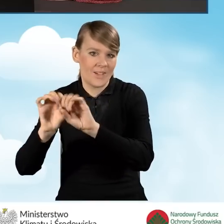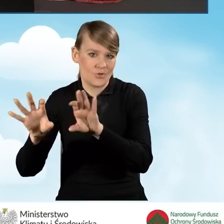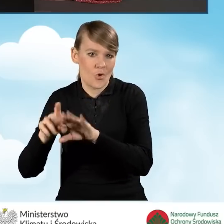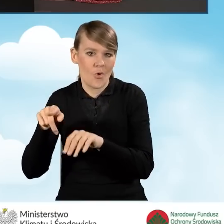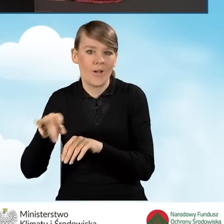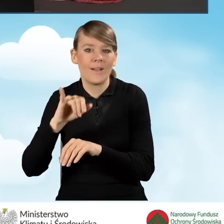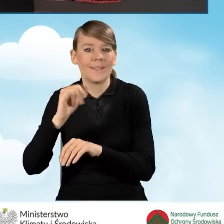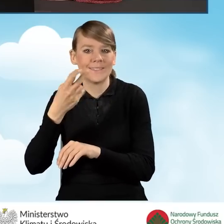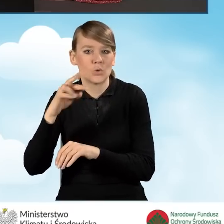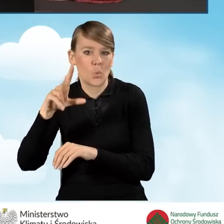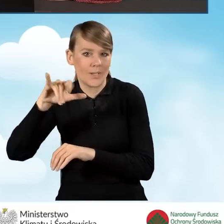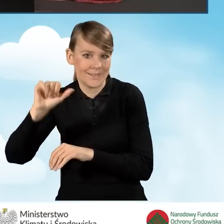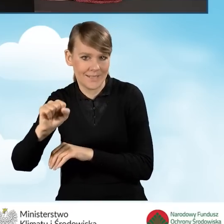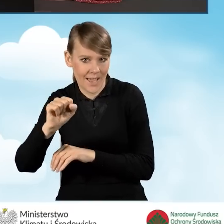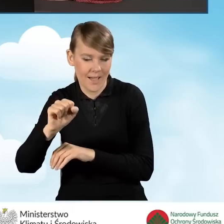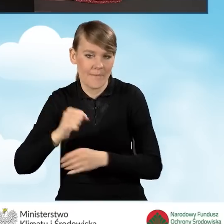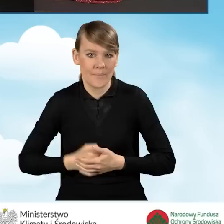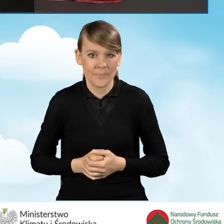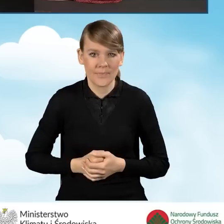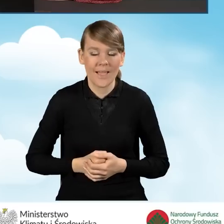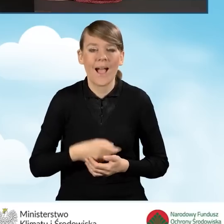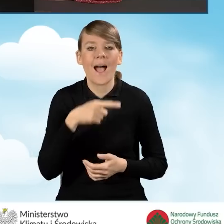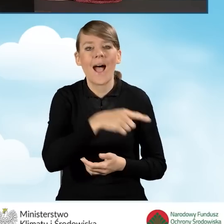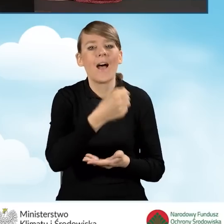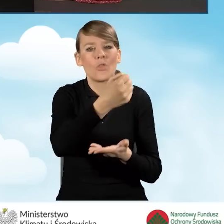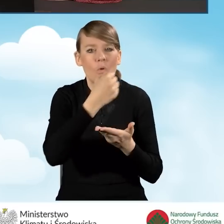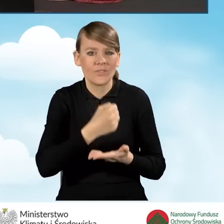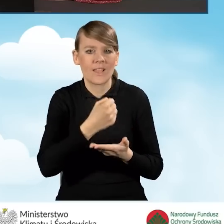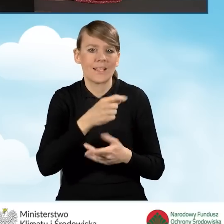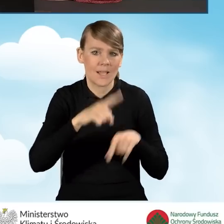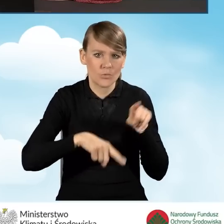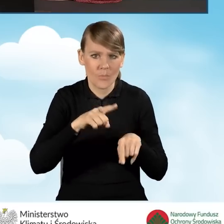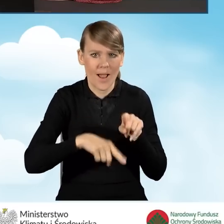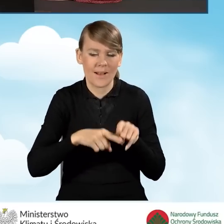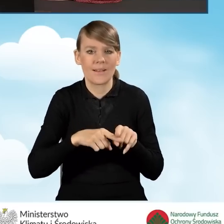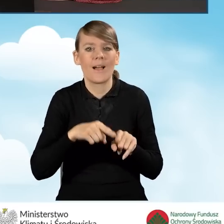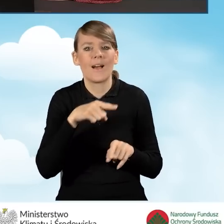W przypadku tradycyjnej dotacji, czyli dotacji bez refinansowania, nie mamy możliwości zaznaczenia